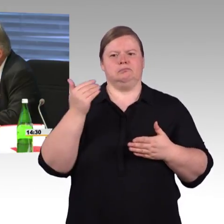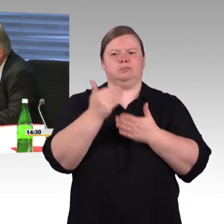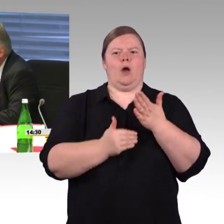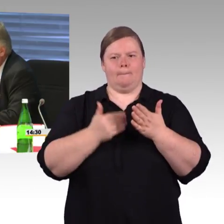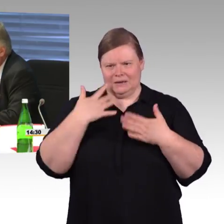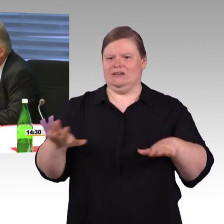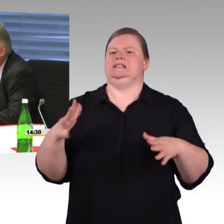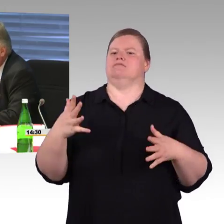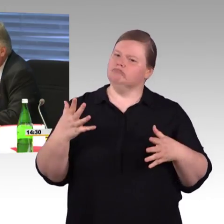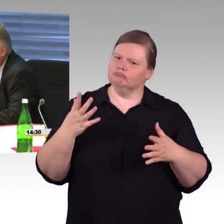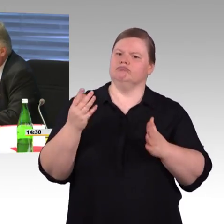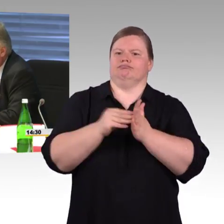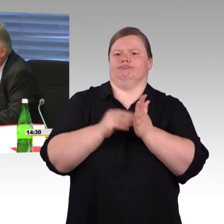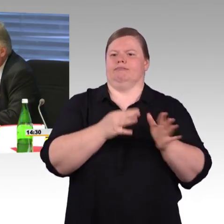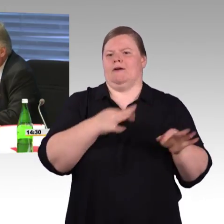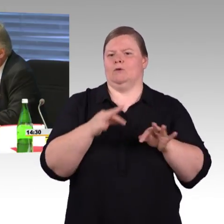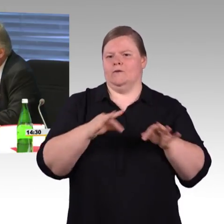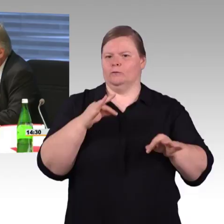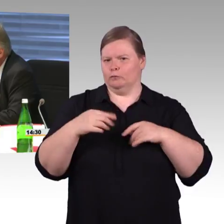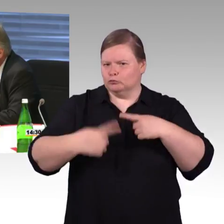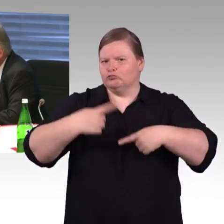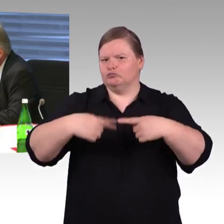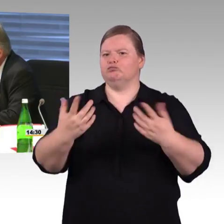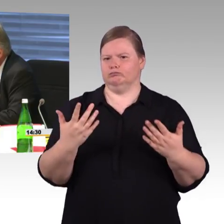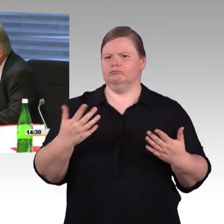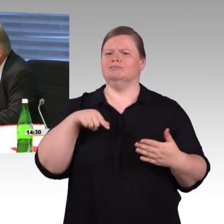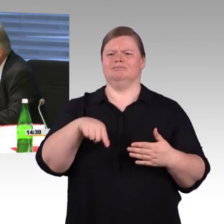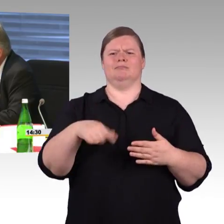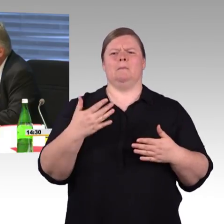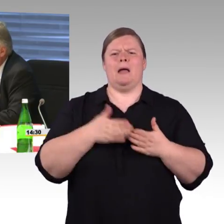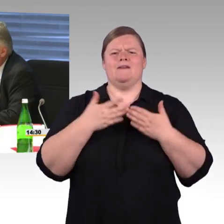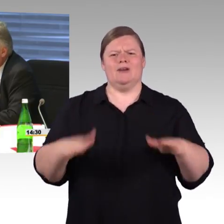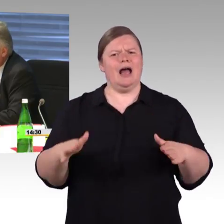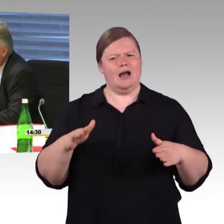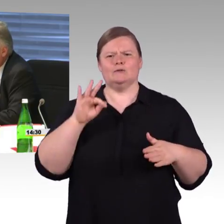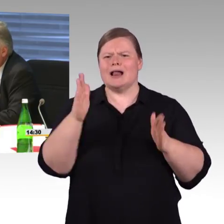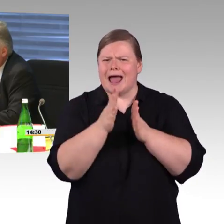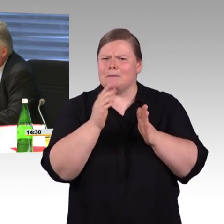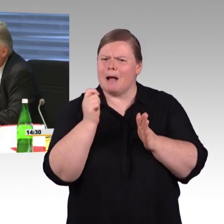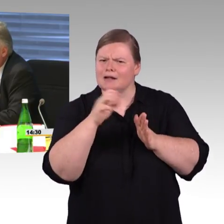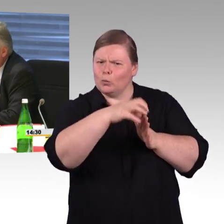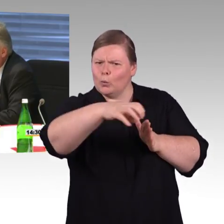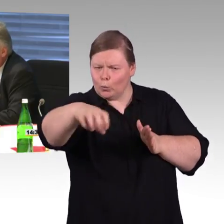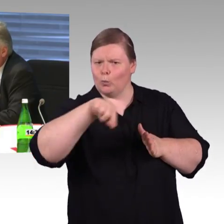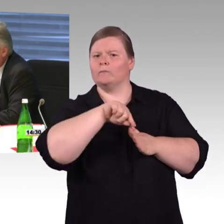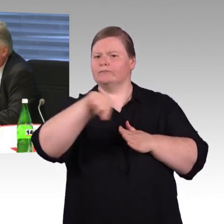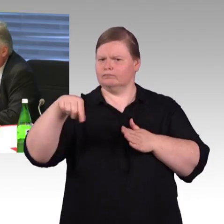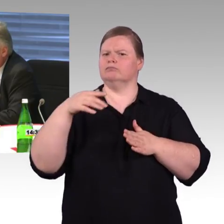den Zustand insgesamt der kleineren Bahnhöfe, vor allem in den ostdeutschen Ländern und im ländlichen Raum,